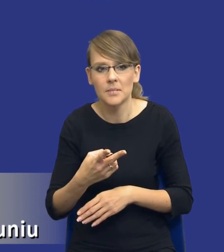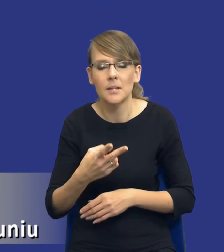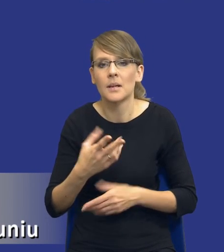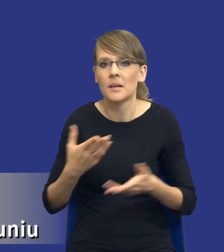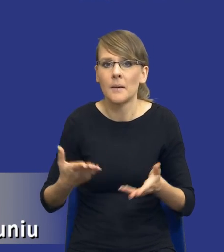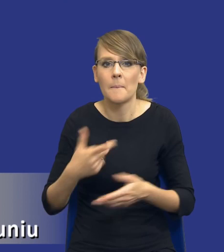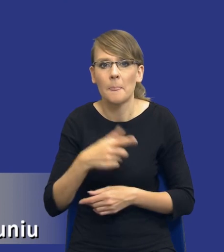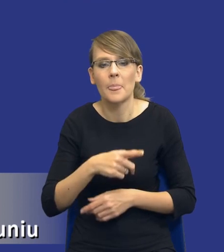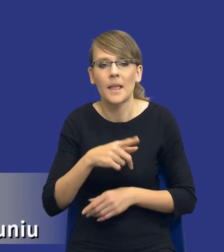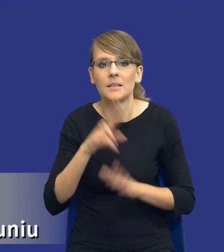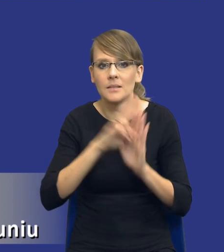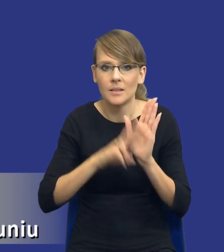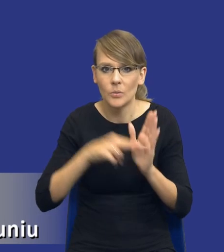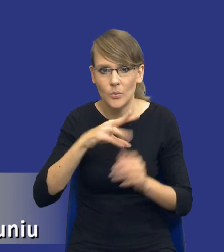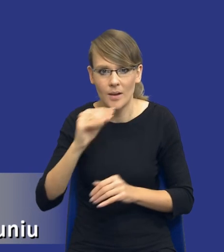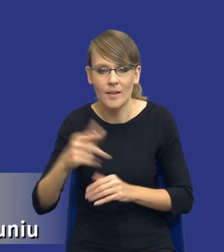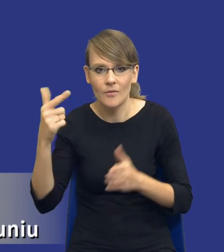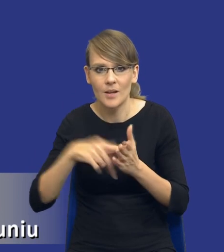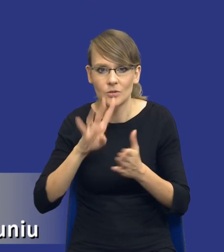dyrektywy unijne z 2014 roku,